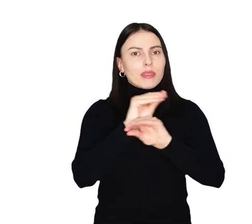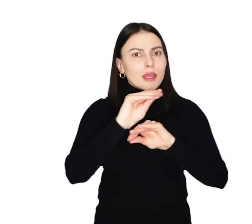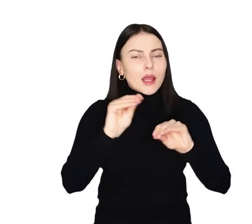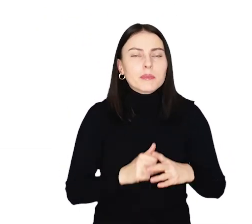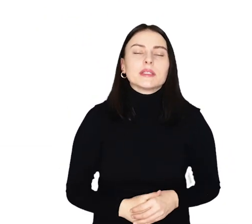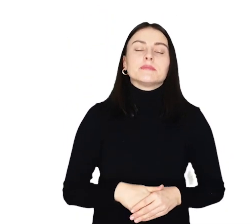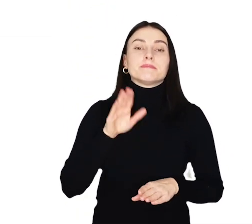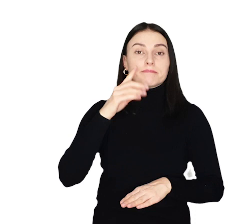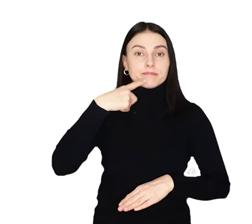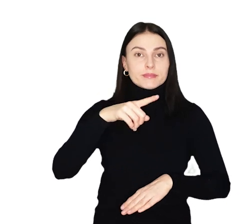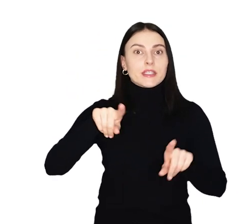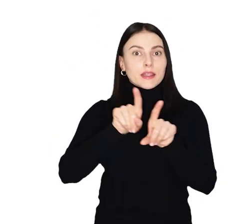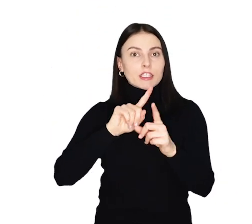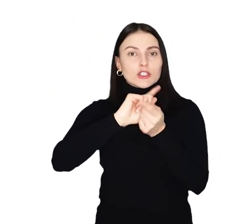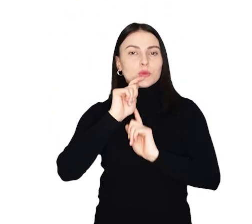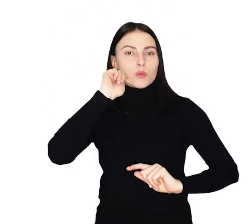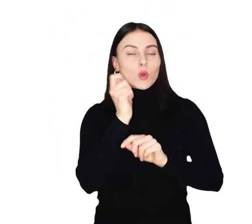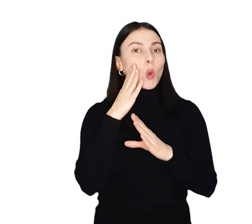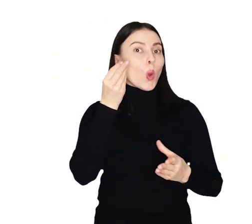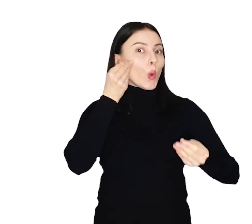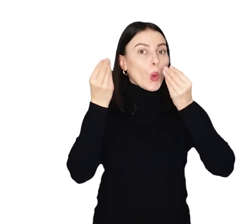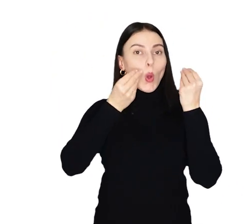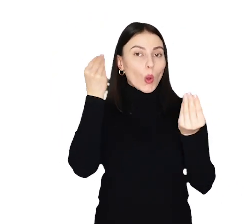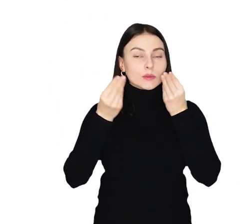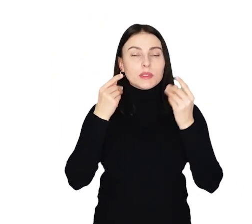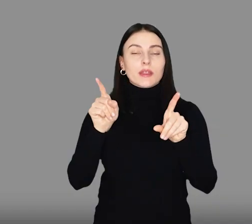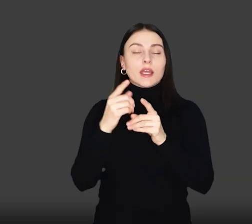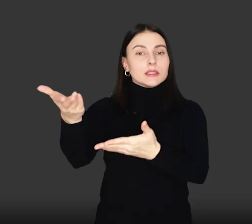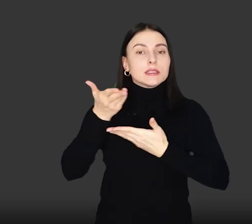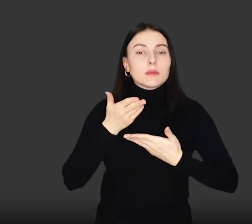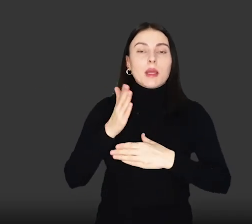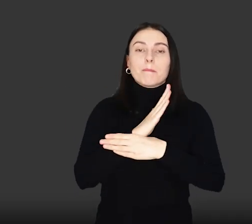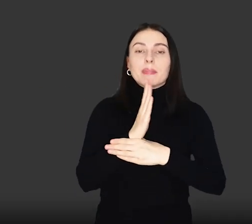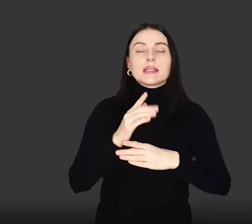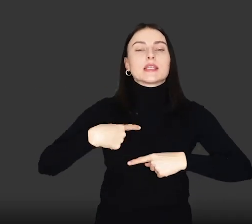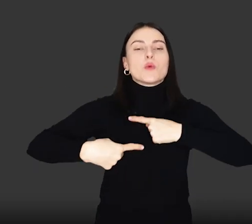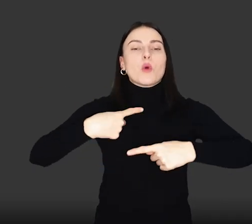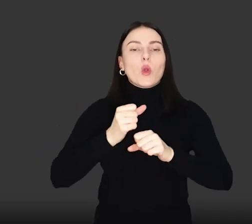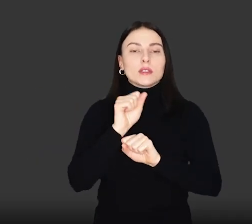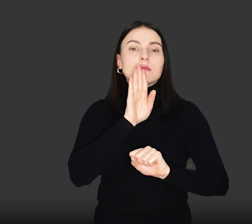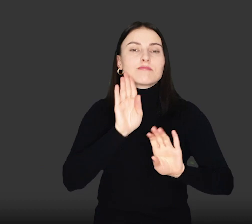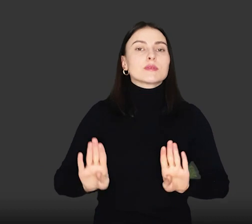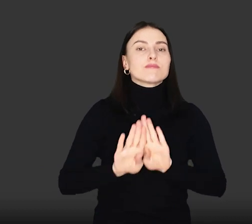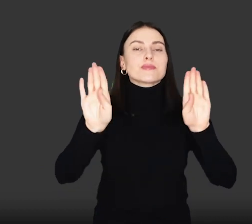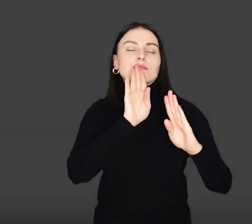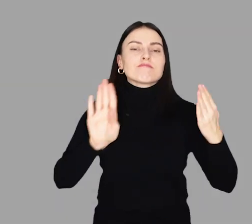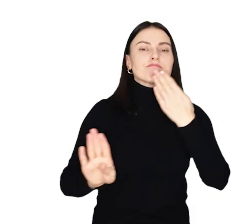Przed nami spotkania podróżnicze, kosmetyczne a także zaproszenie na międzypokoleniowy spektakl teatralny.